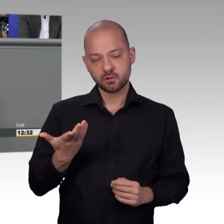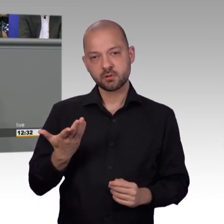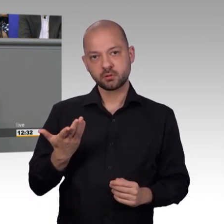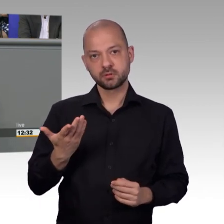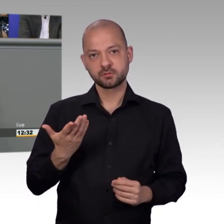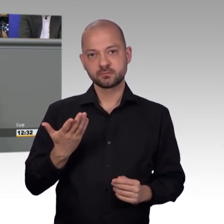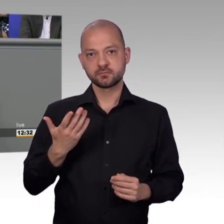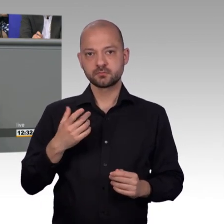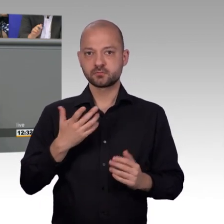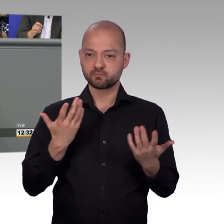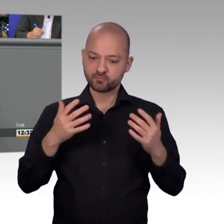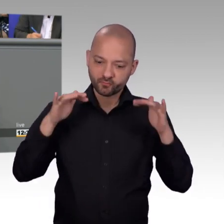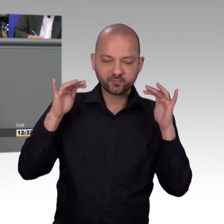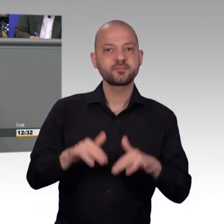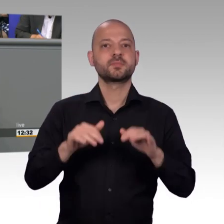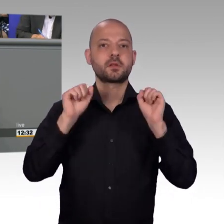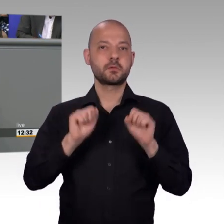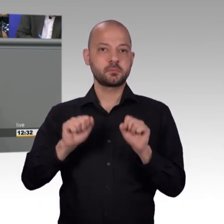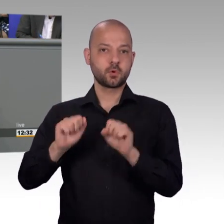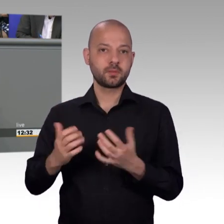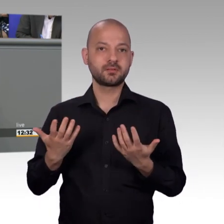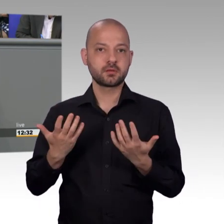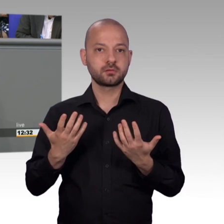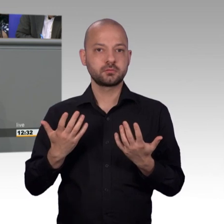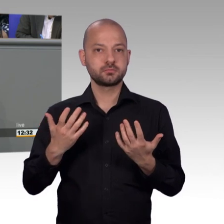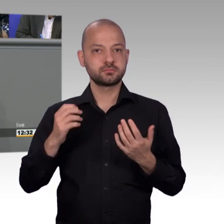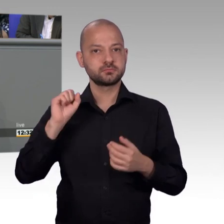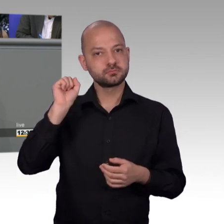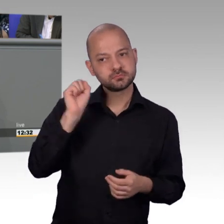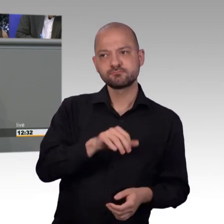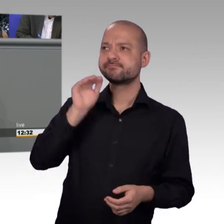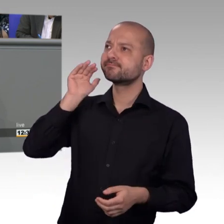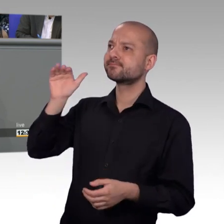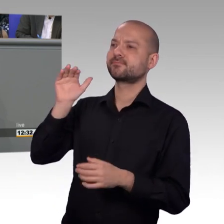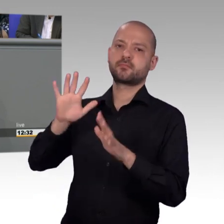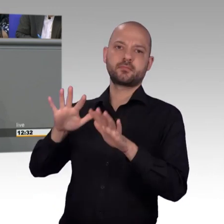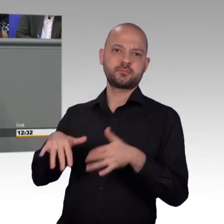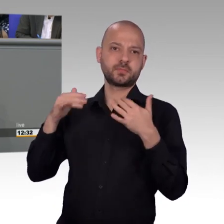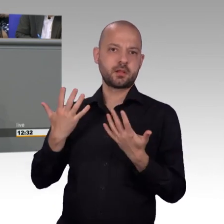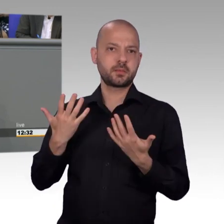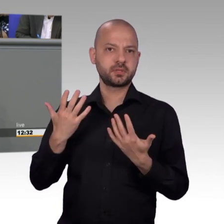mehr mitunterzeichnen. Und das ist der Unterschied und das ist das, was wir auch deutlich machen. Jede einzelne Sache es ist wert,